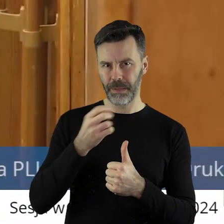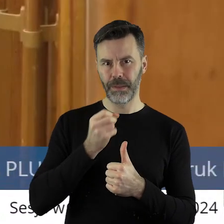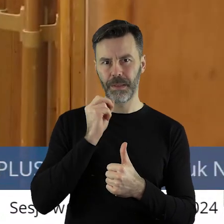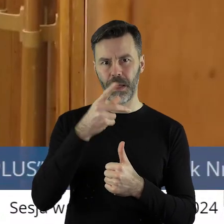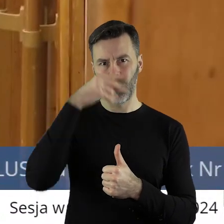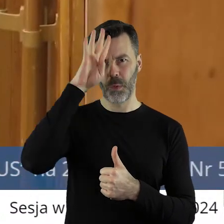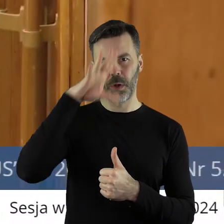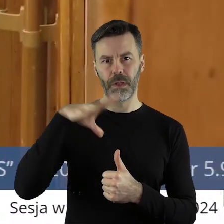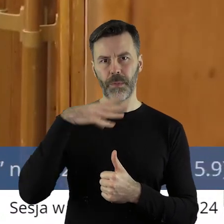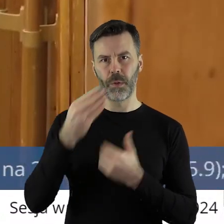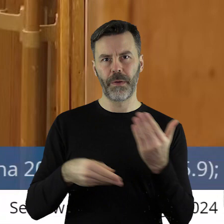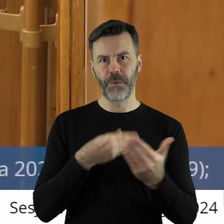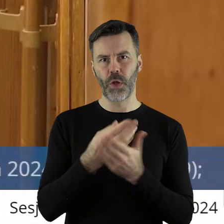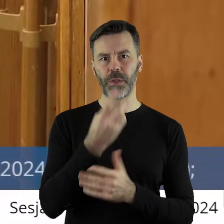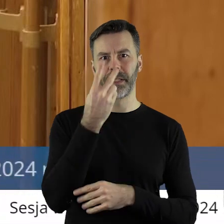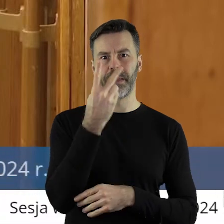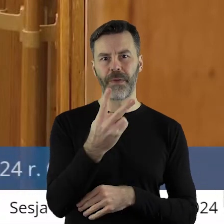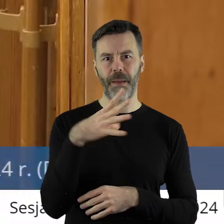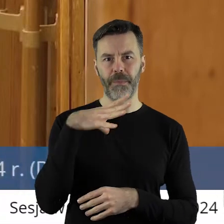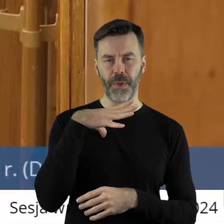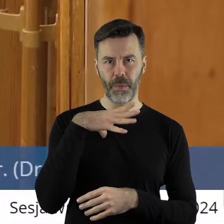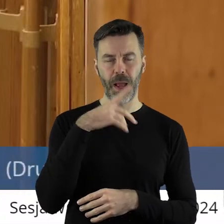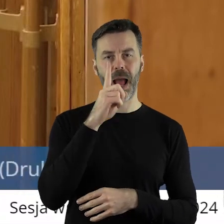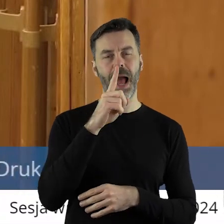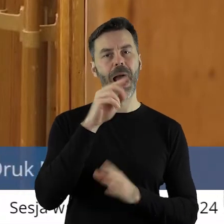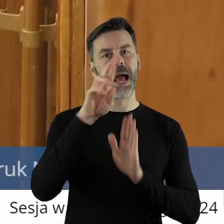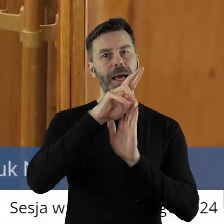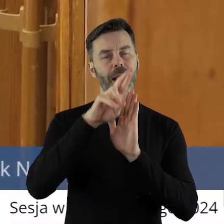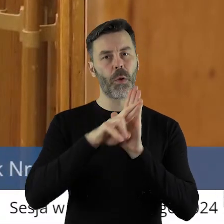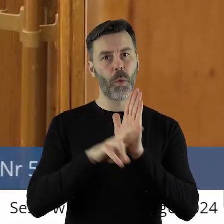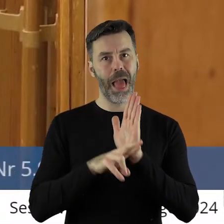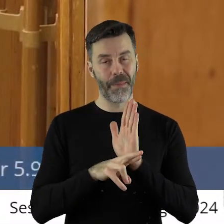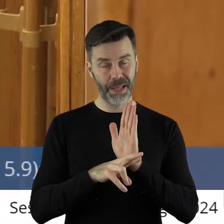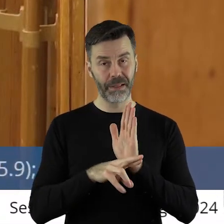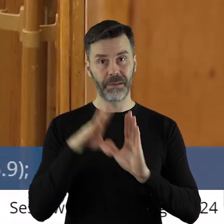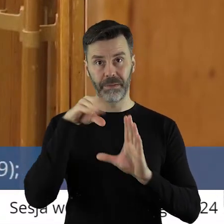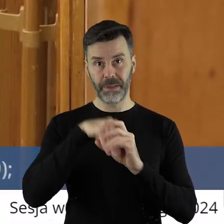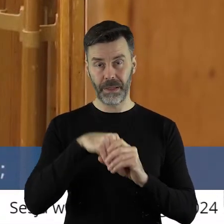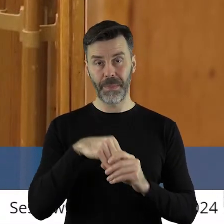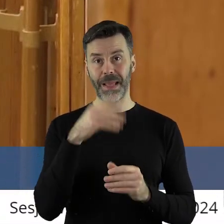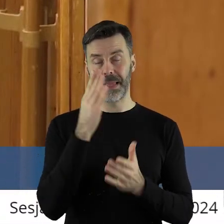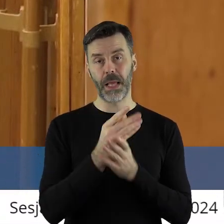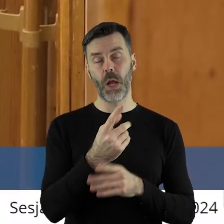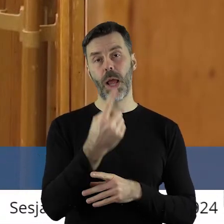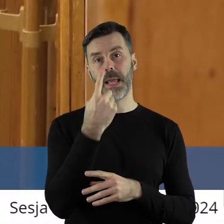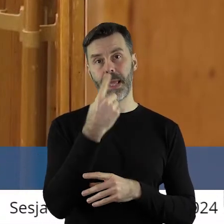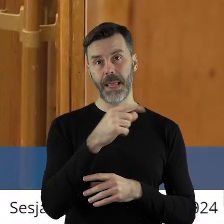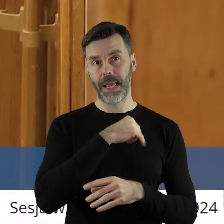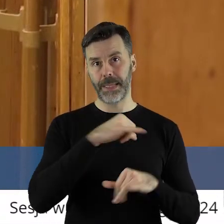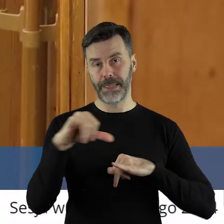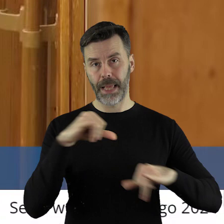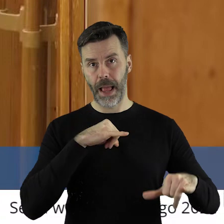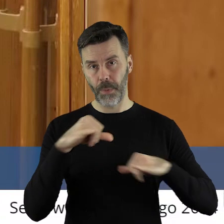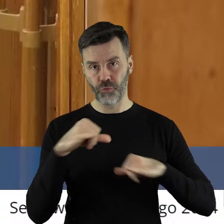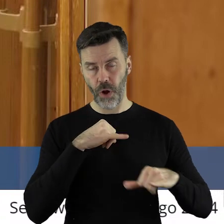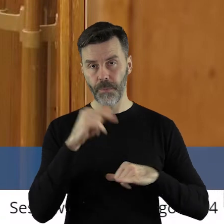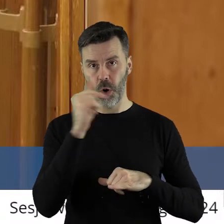potwierdzam z Łodzi złożone były 2 wnioski, natomiast regulamin dopuszcza, aby jedna jednostka samorządu terytorialnego złożyła tylko 1 wniosek.